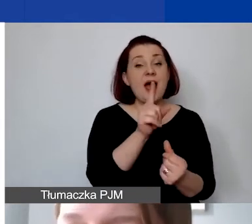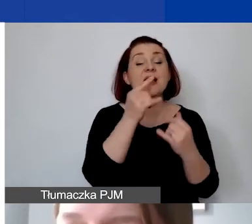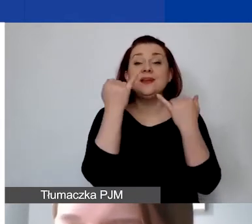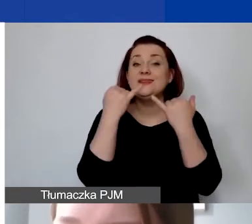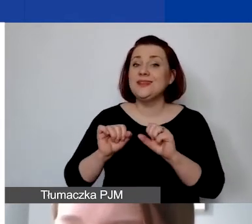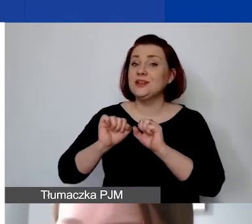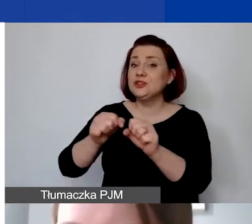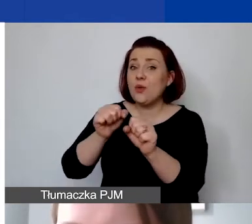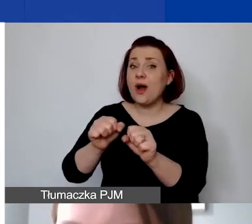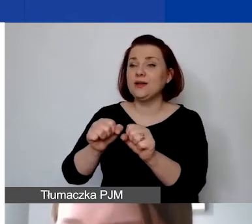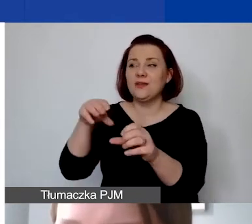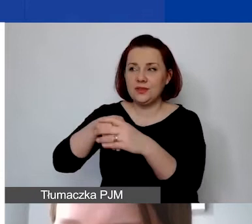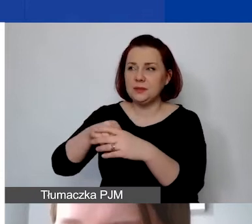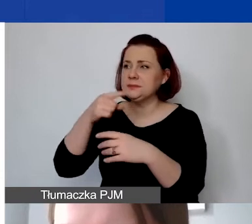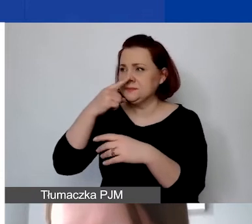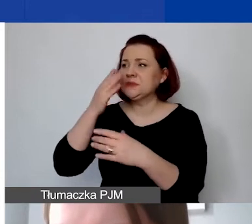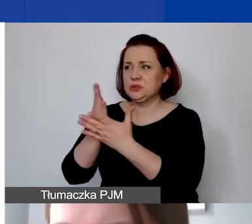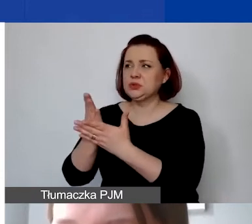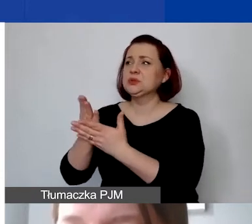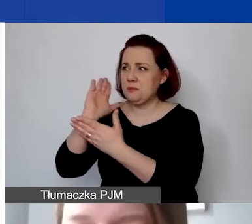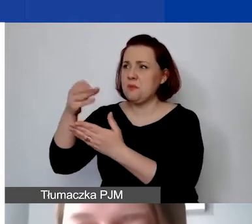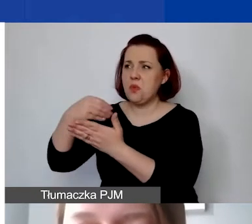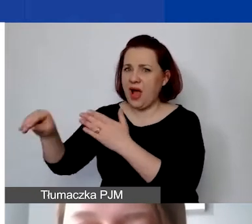które mają znamiona działalności odpłatnej czy gospodarczej,